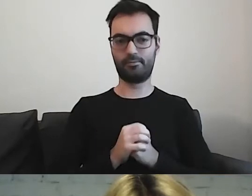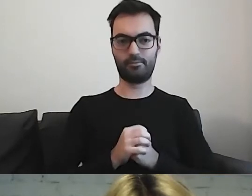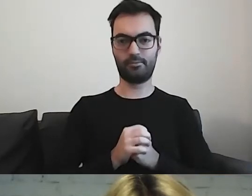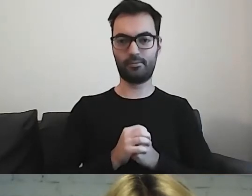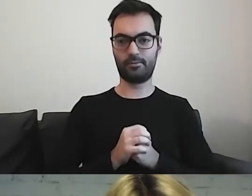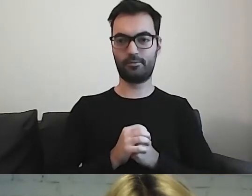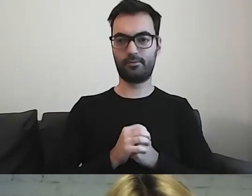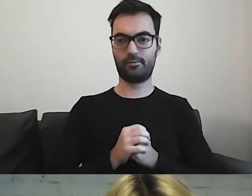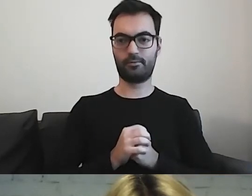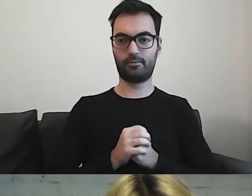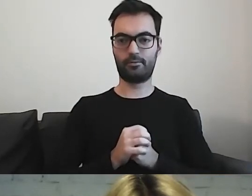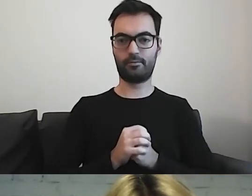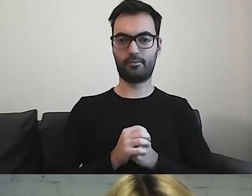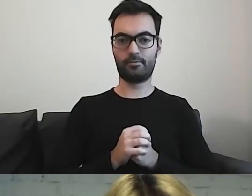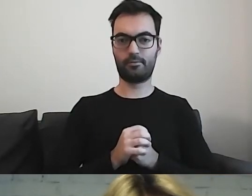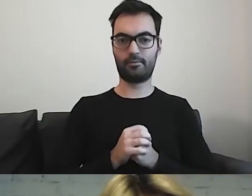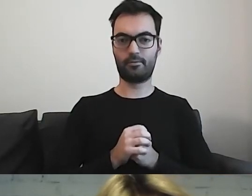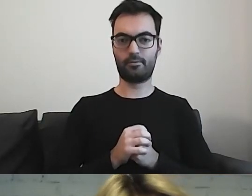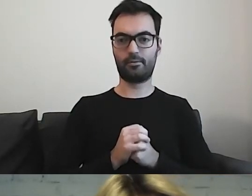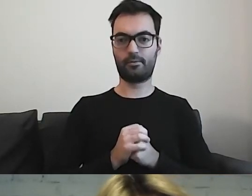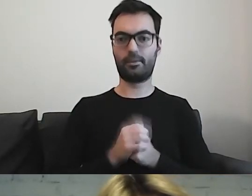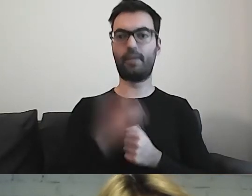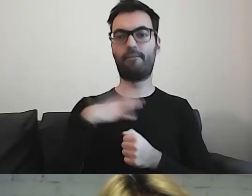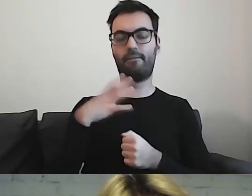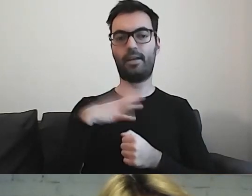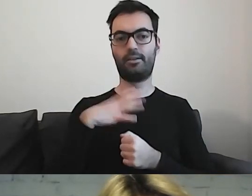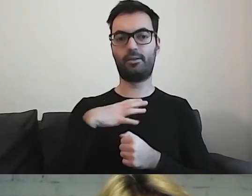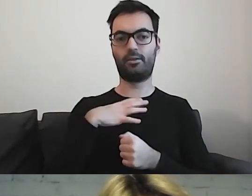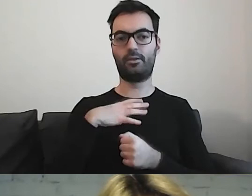Warto również zwrócić uwagę, że mając tak długi tekst,